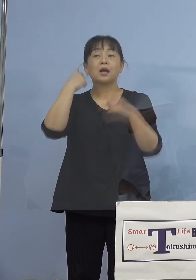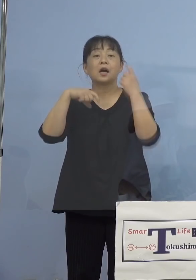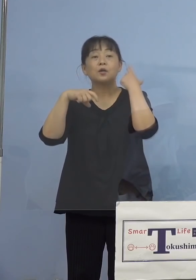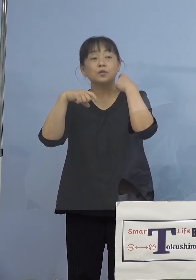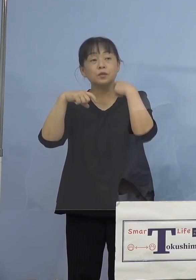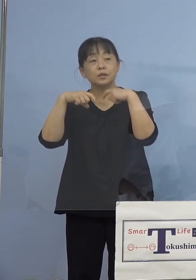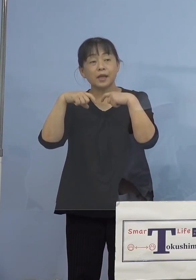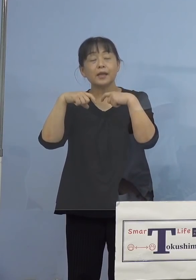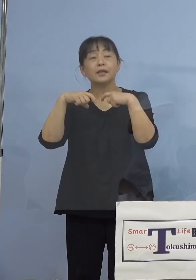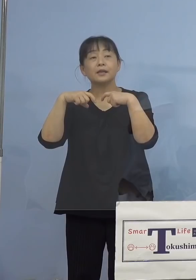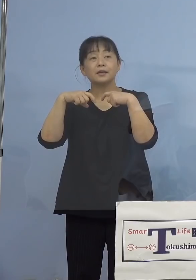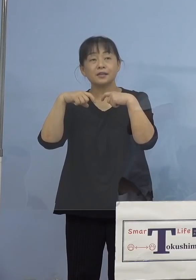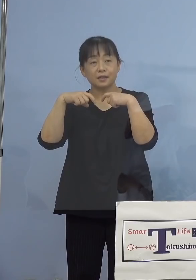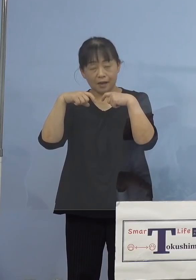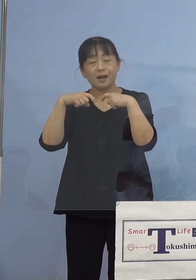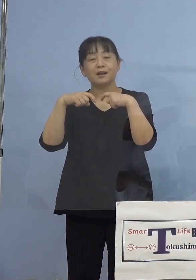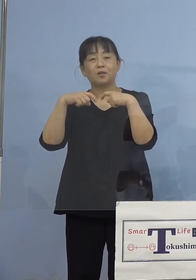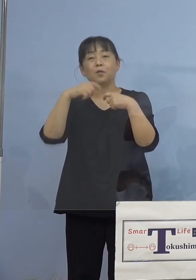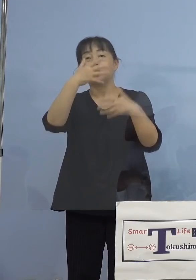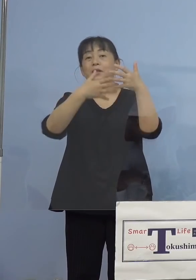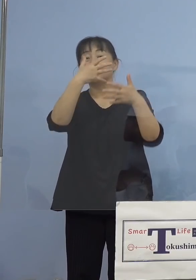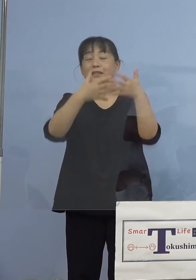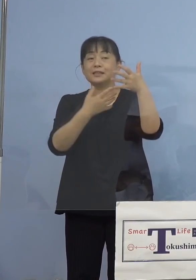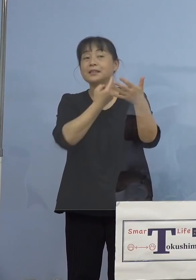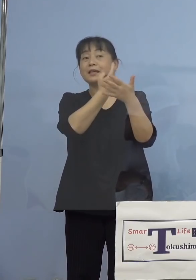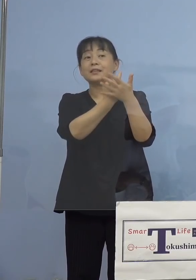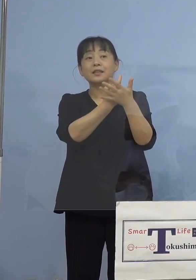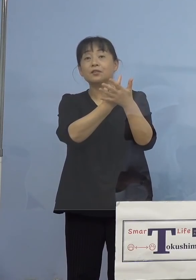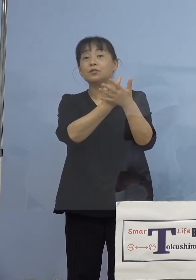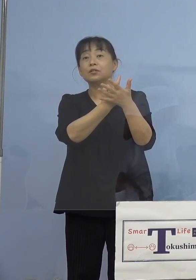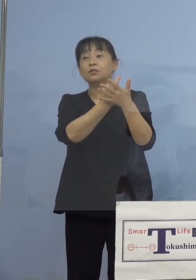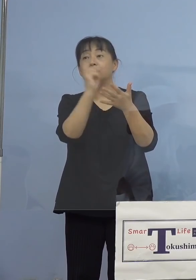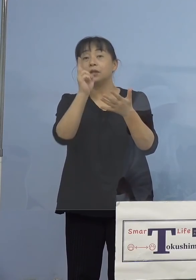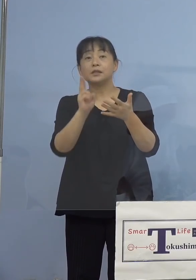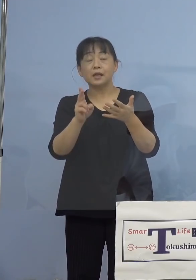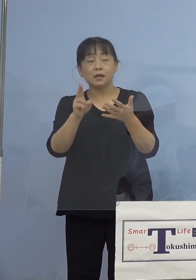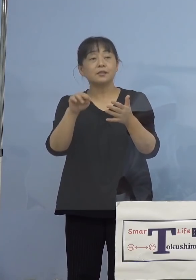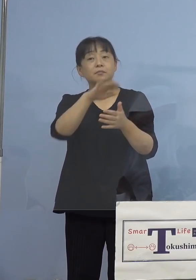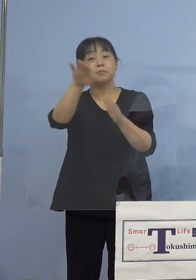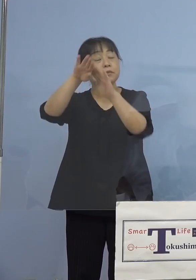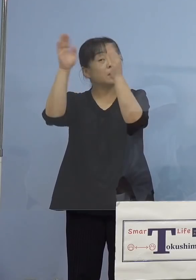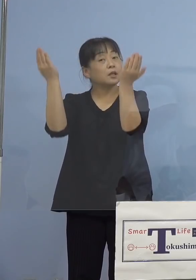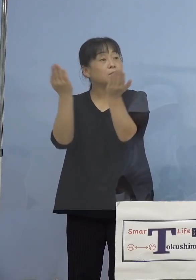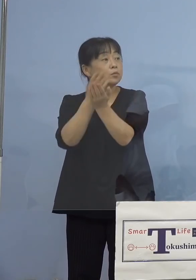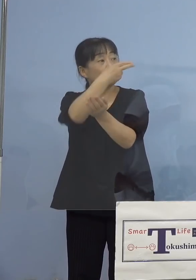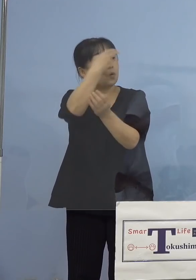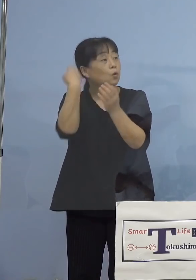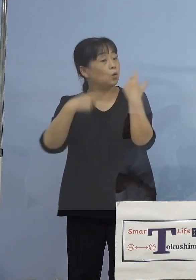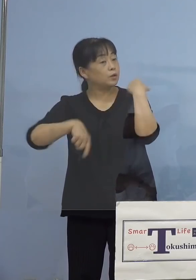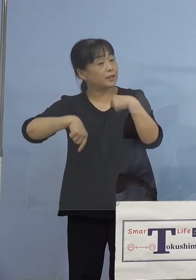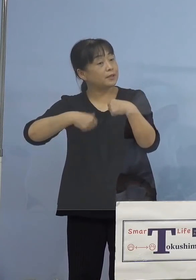おっしゃっていたんですけれど 出演されている方は全員高校生ですか